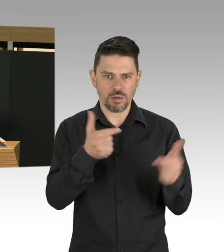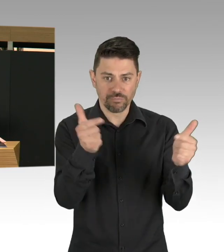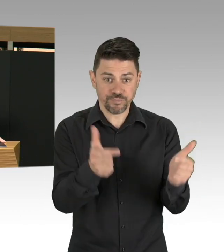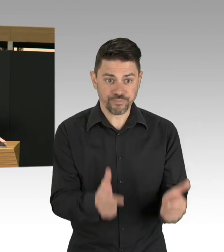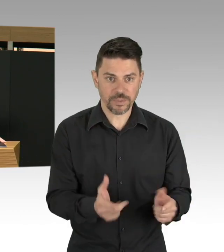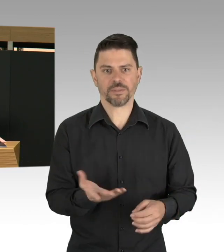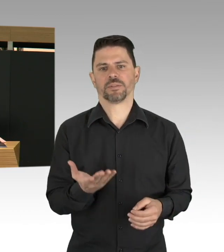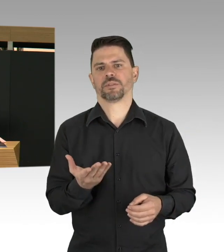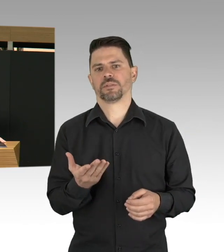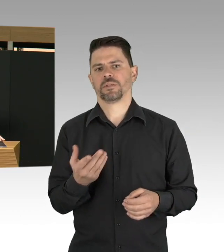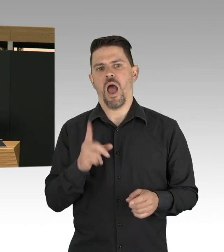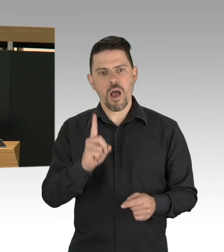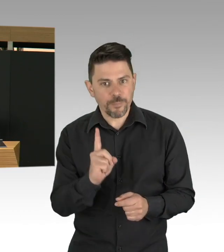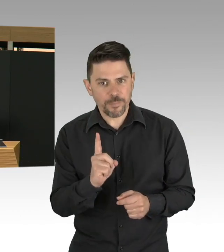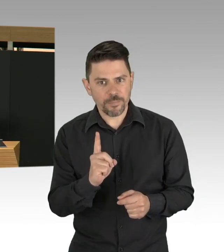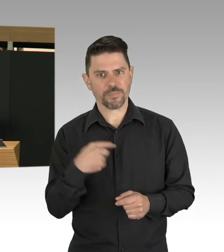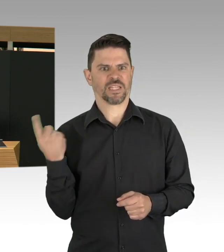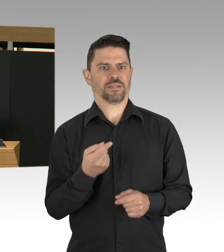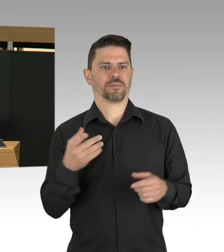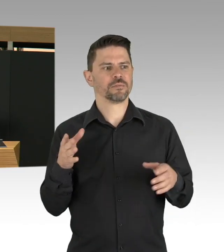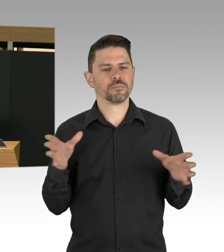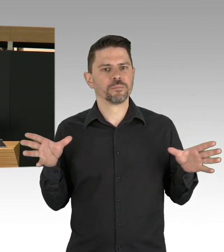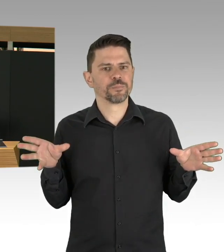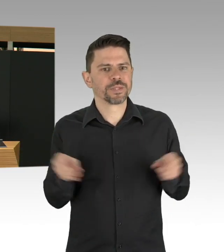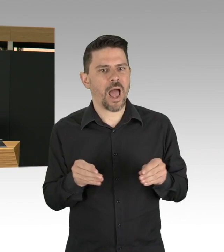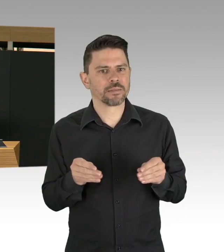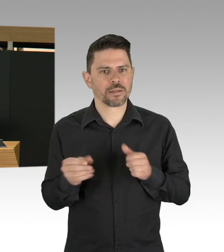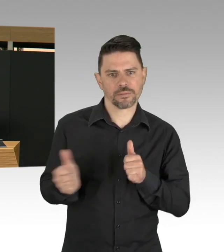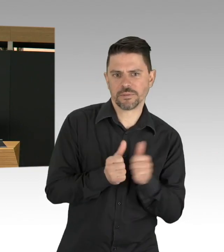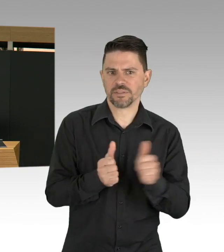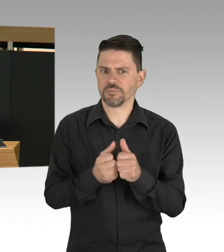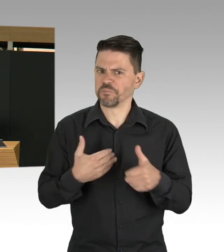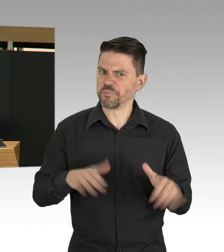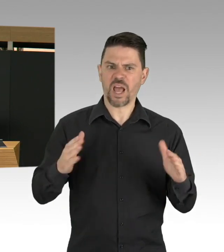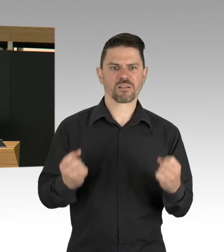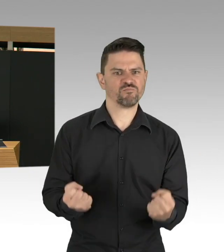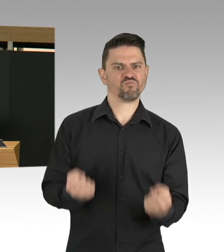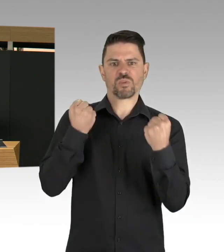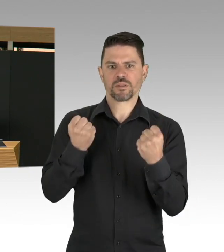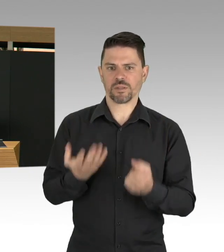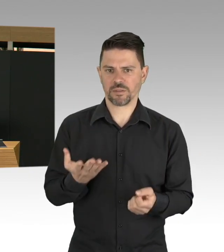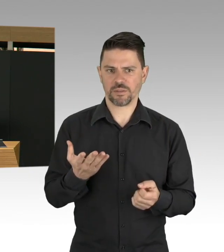so auch unser Bildungssystem. Meine Damen und Herren, all die Einschränkungen und Auswirkungen,